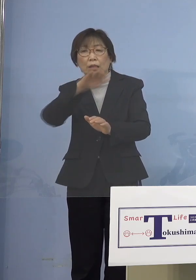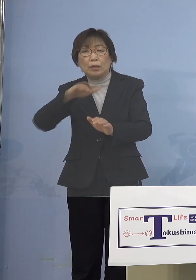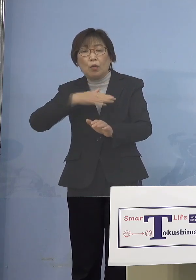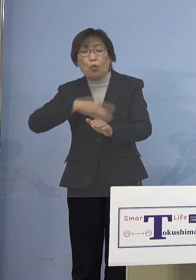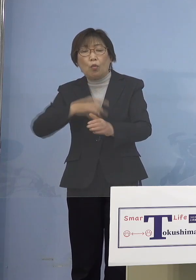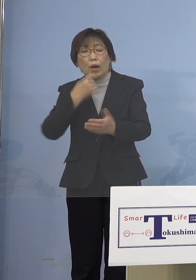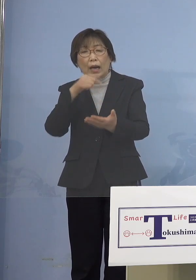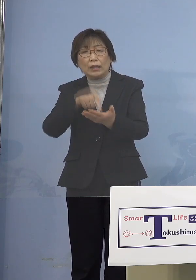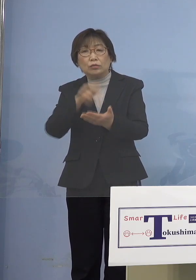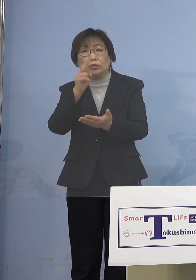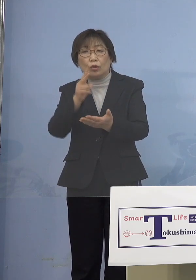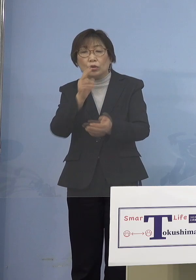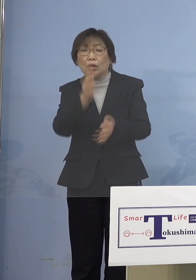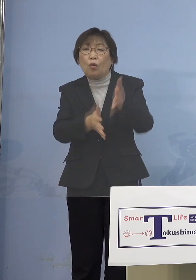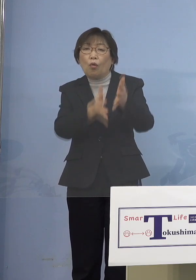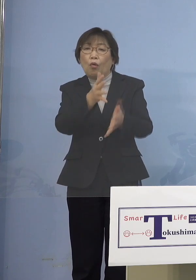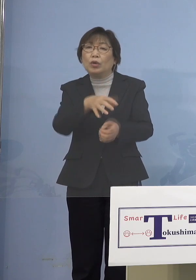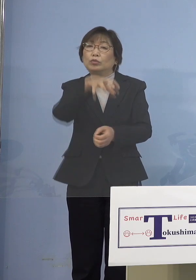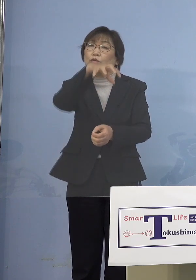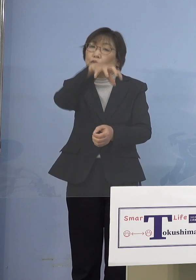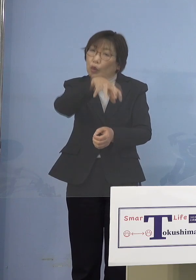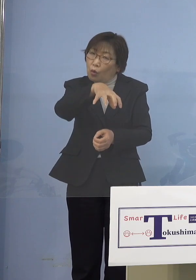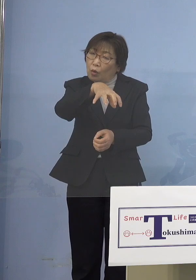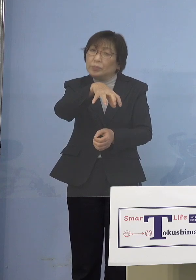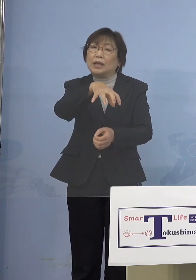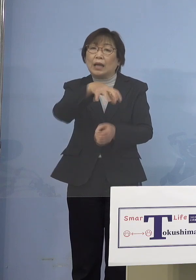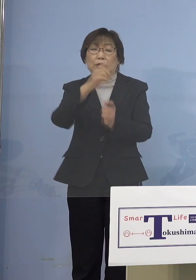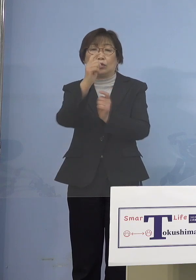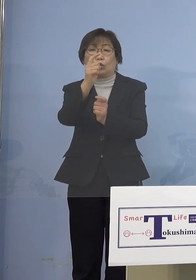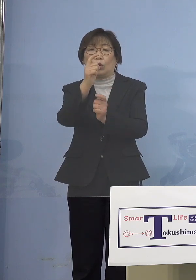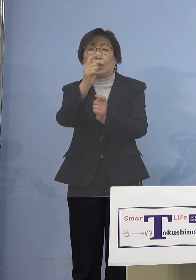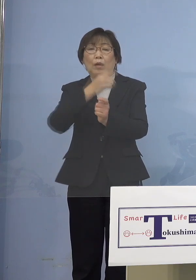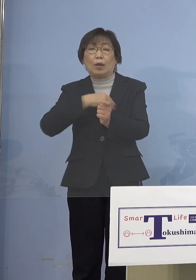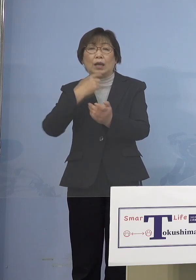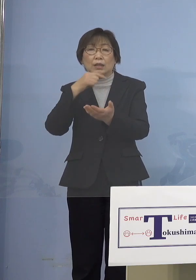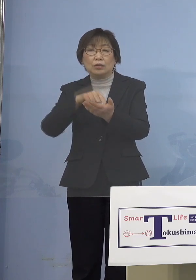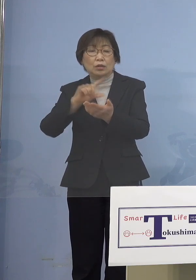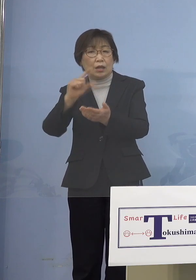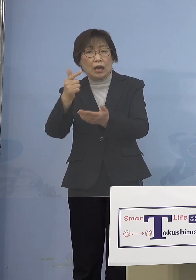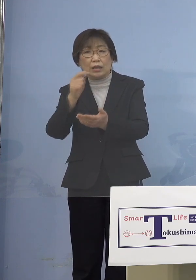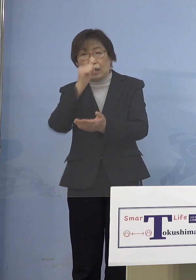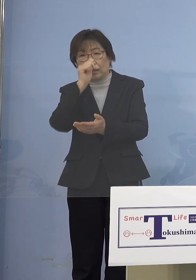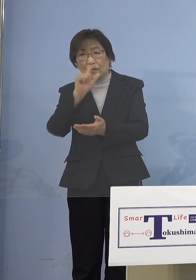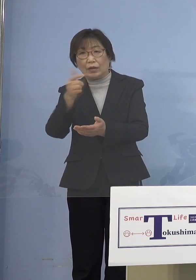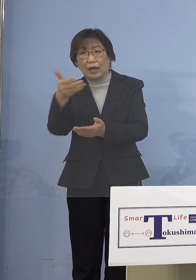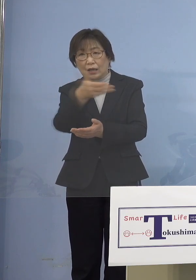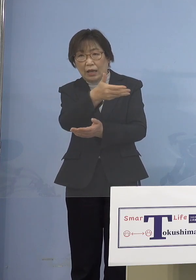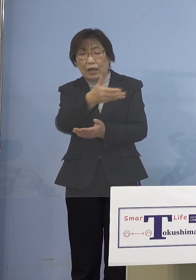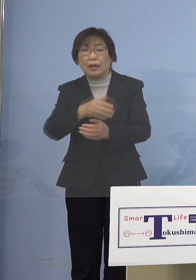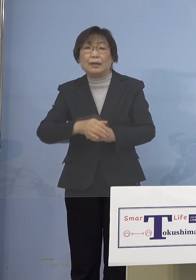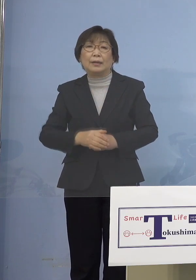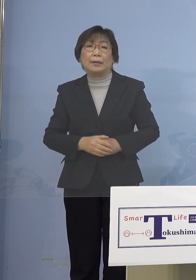保育所等と国に合わせてもいいのでは ないかなとご提案ではあります （知事） ただ定義として児童は広く